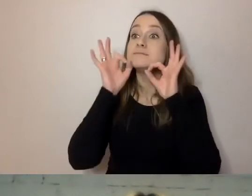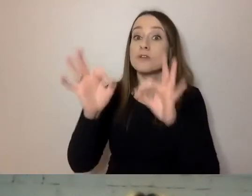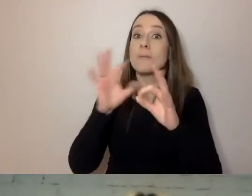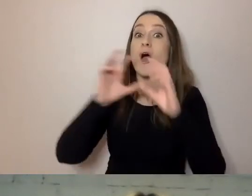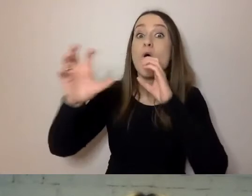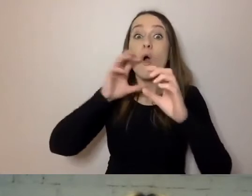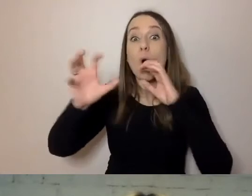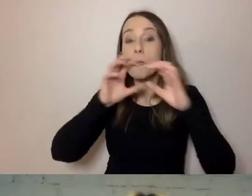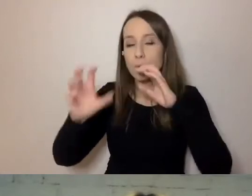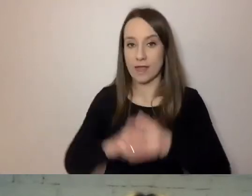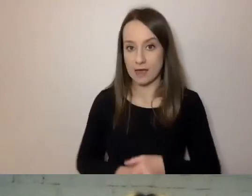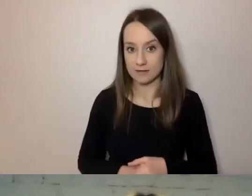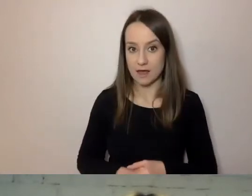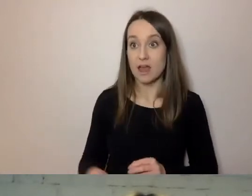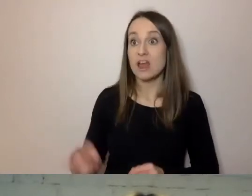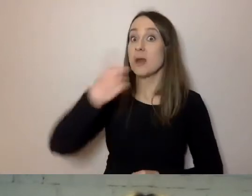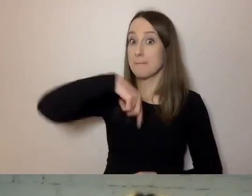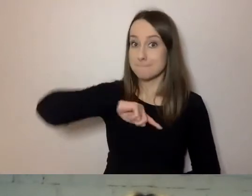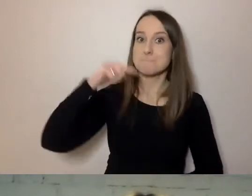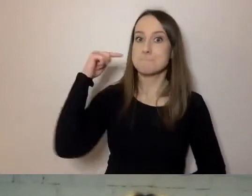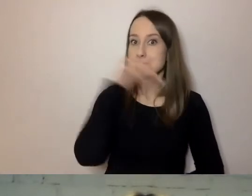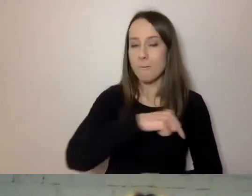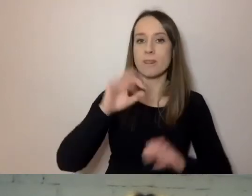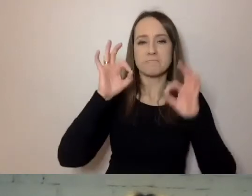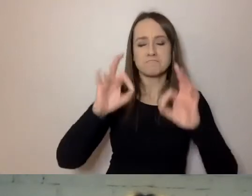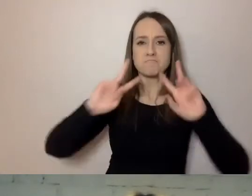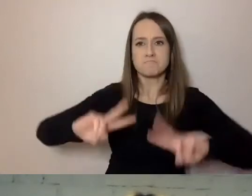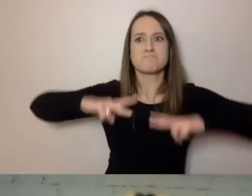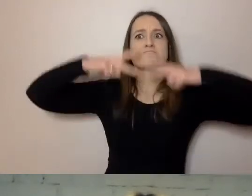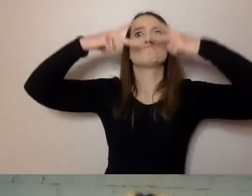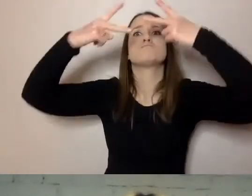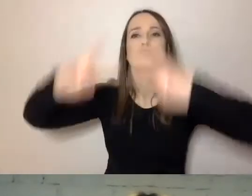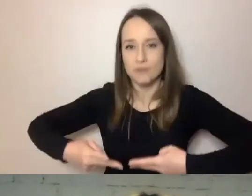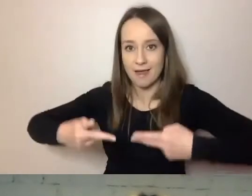Tego, czy będziemy potrafili przekazać odbiorcy to, co chcemy powiedzieć.